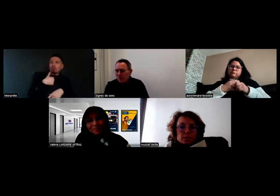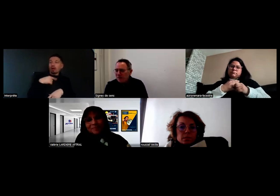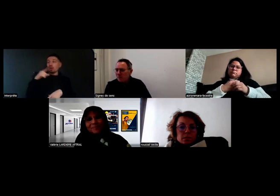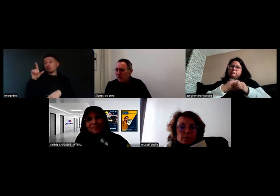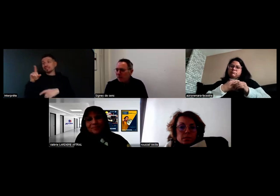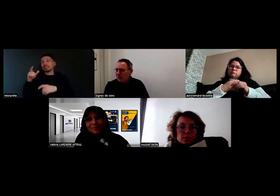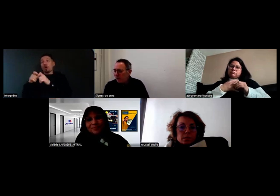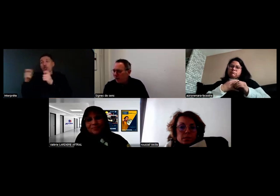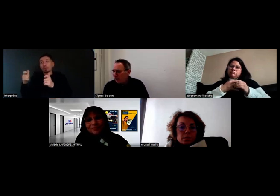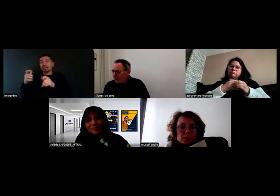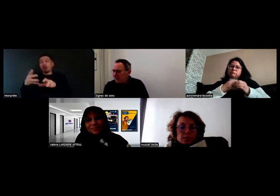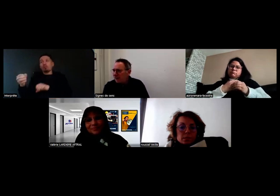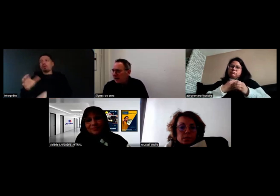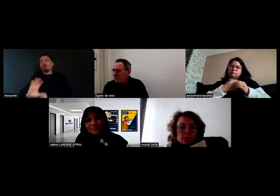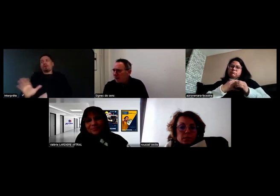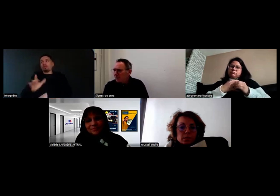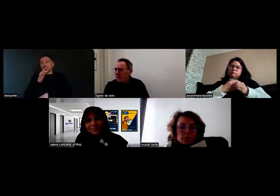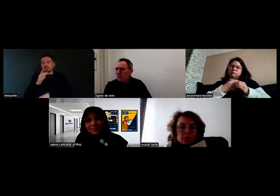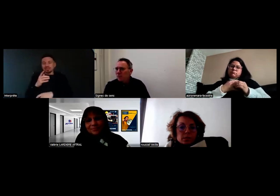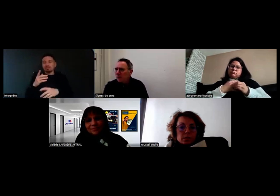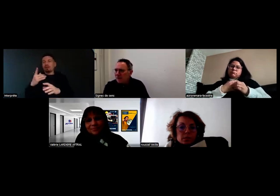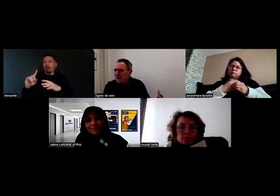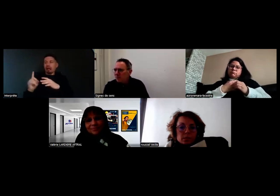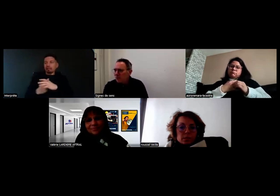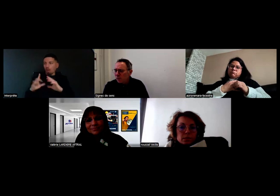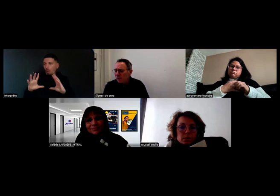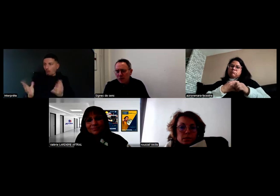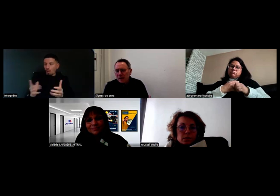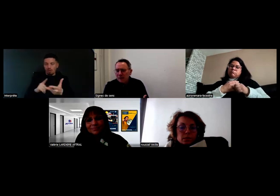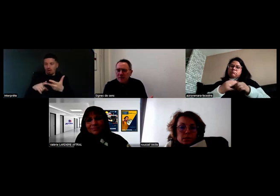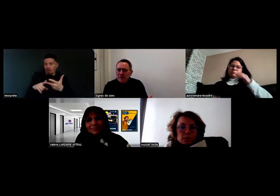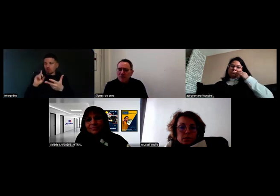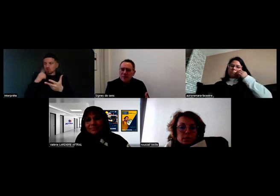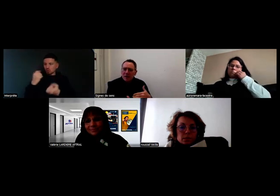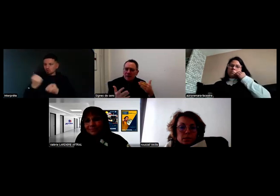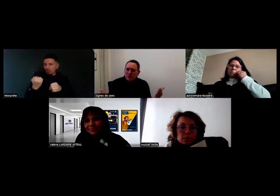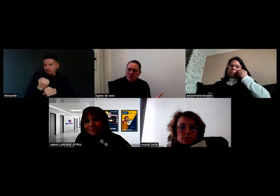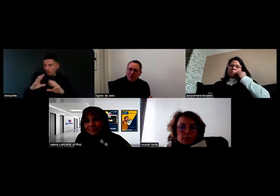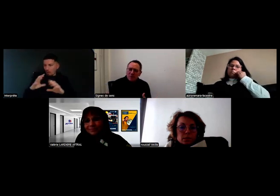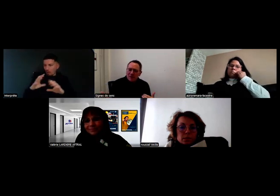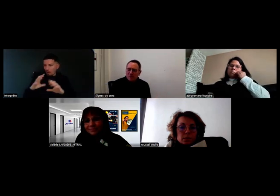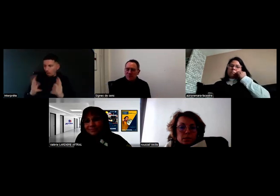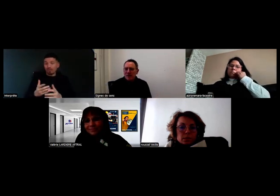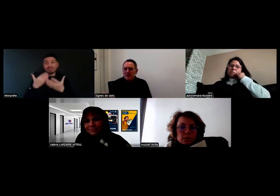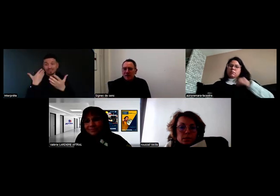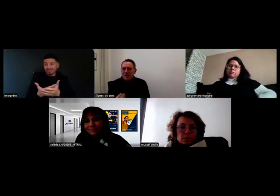Sur l'impossibilité d'accueillir une personne sourde parmi mes chauffeurs, et bien si c'est possible, et en plus ça se passe bien,